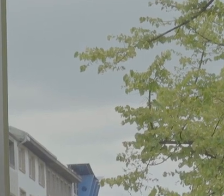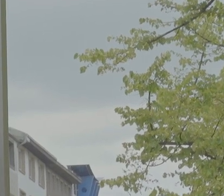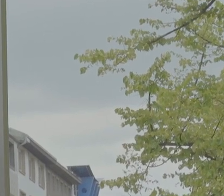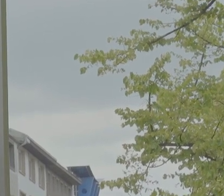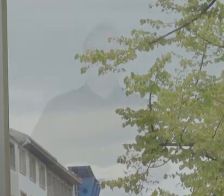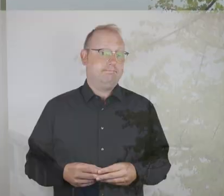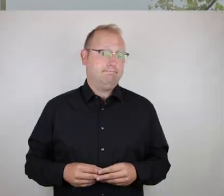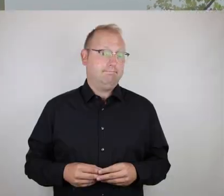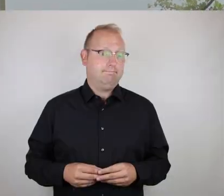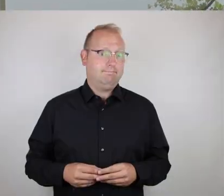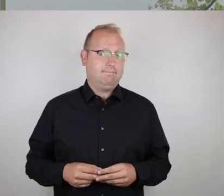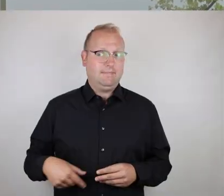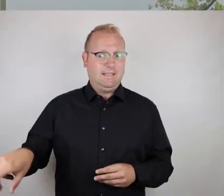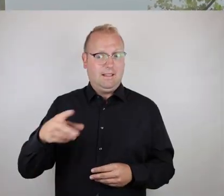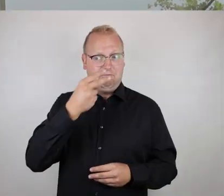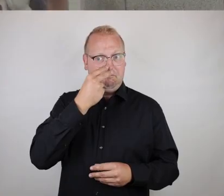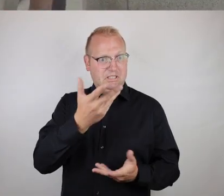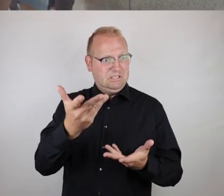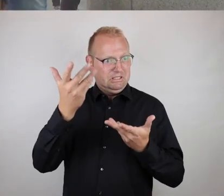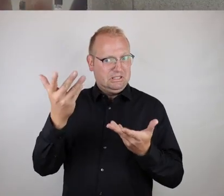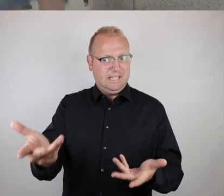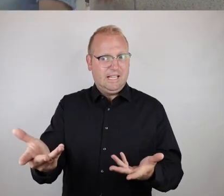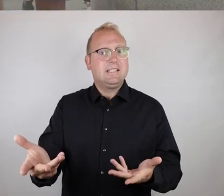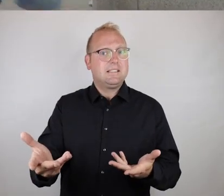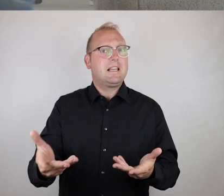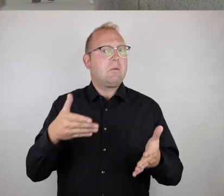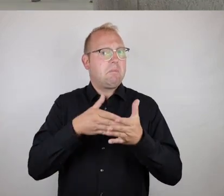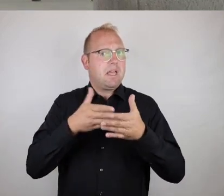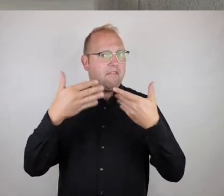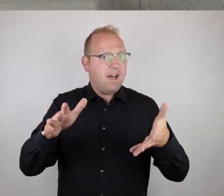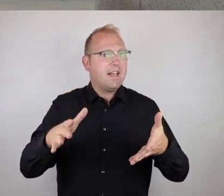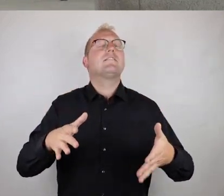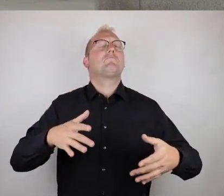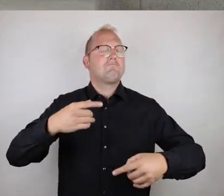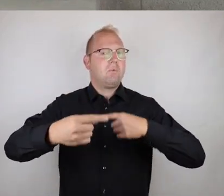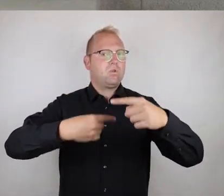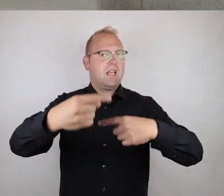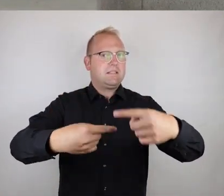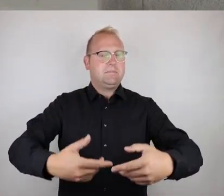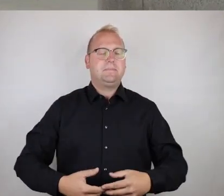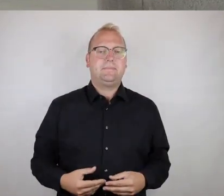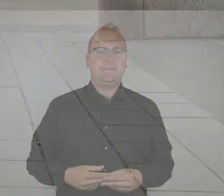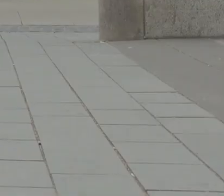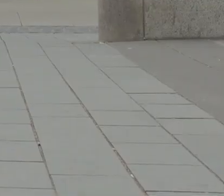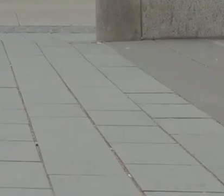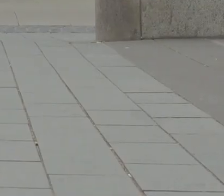Leute, wir sehen, Barrierefreiheit ist ein ständiger Prozess.